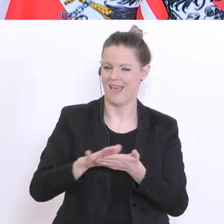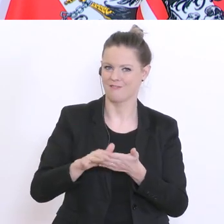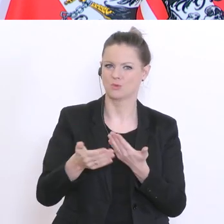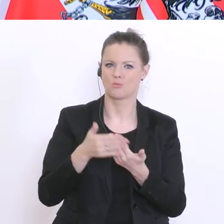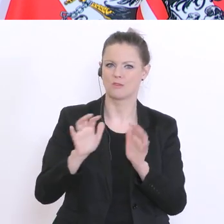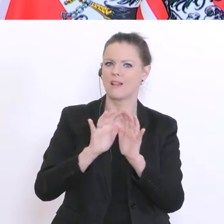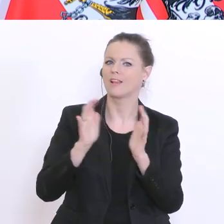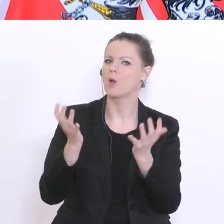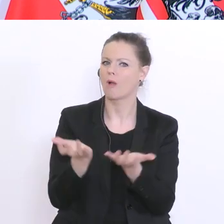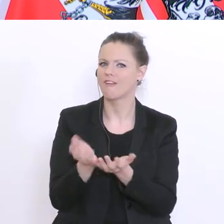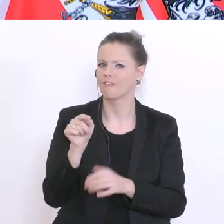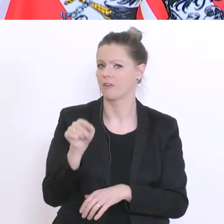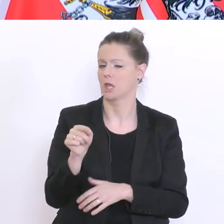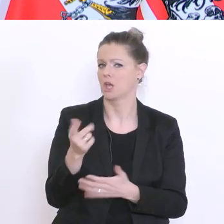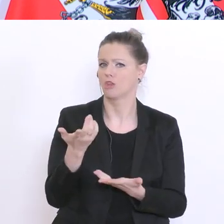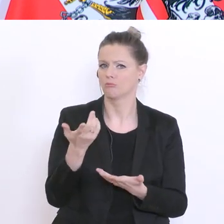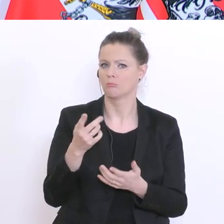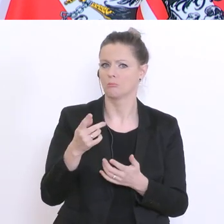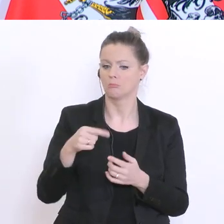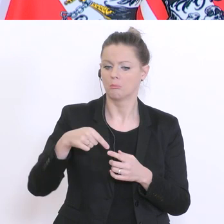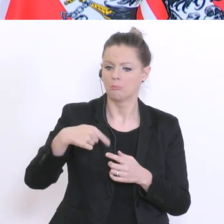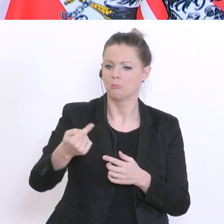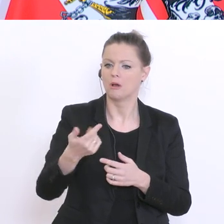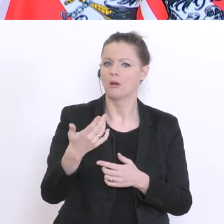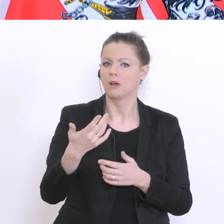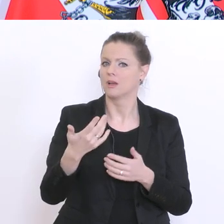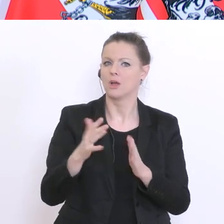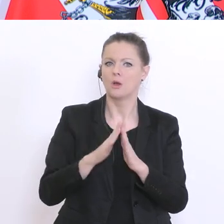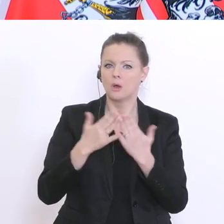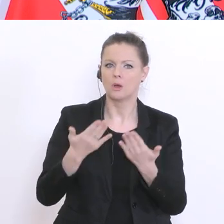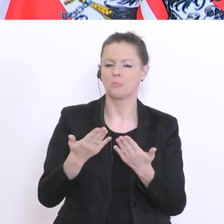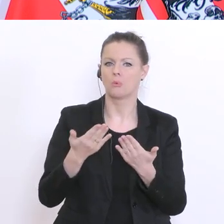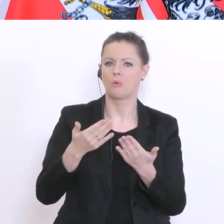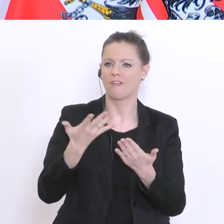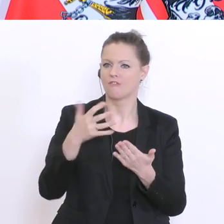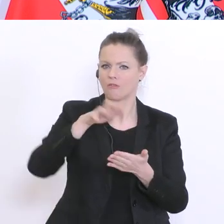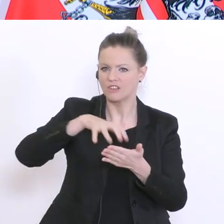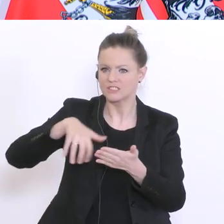man sagen: die nächsten fünf Seiten im Schulbuch sind durchzulesen und darüber ist vielleicht